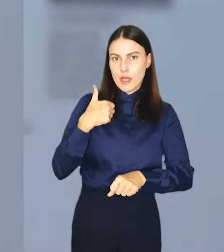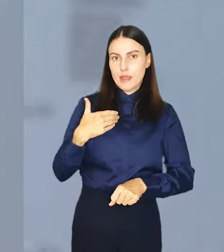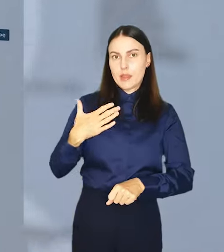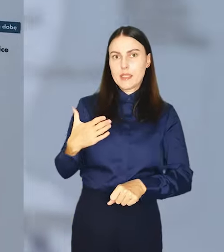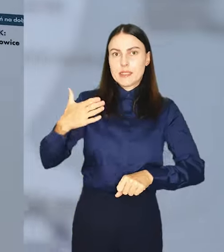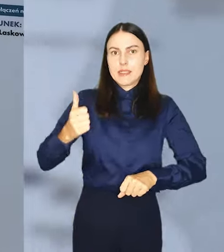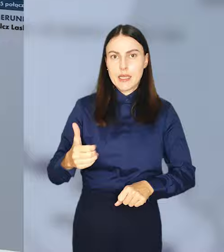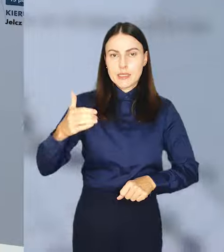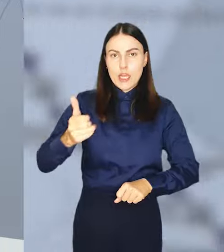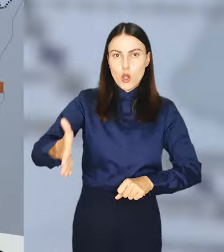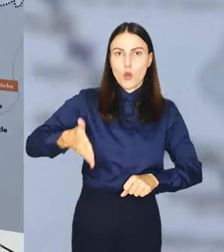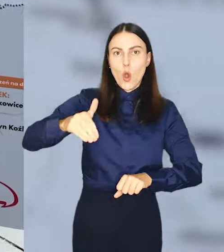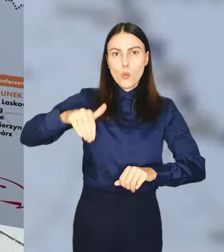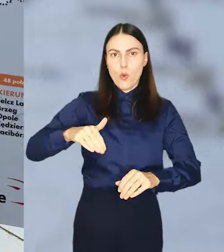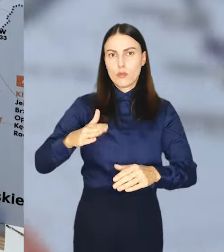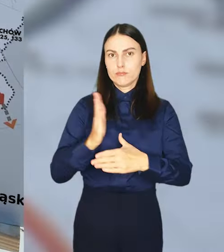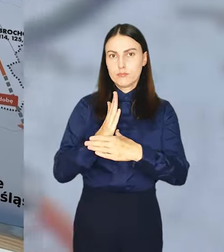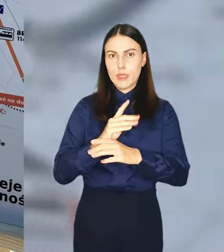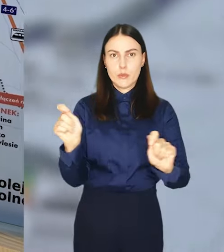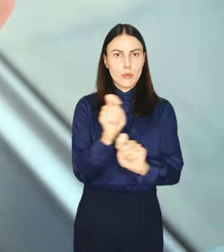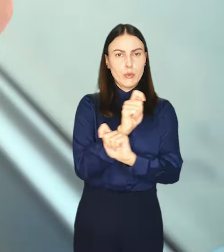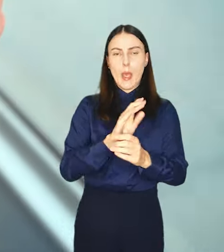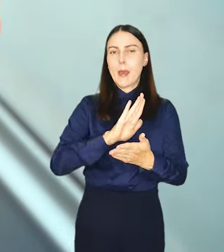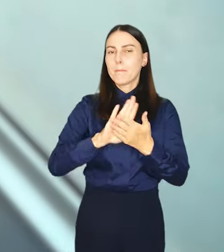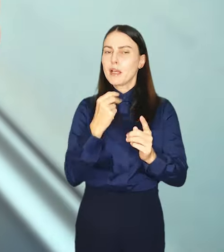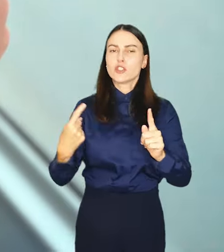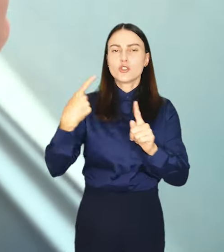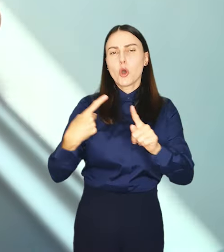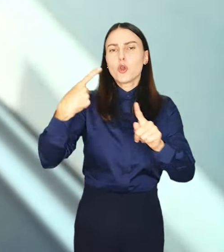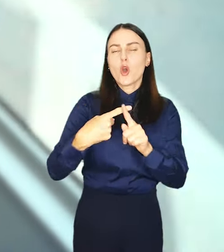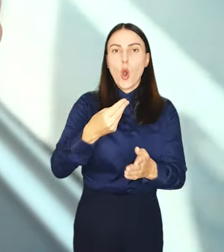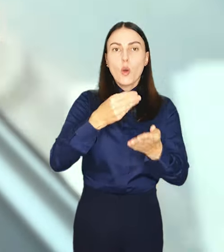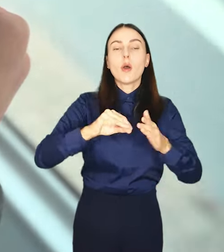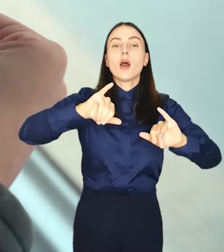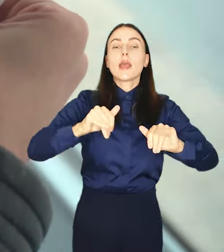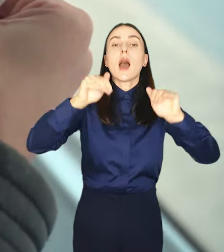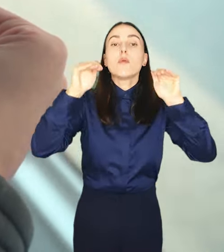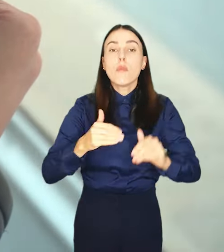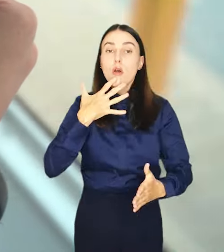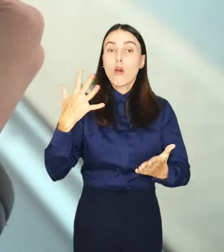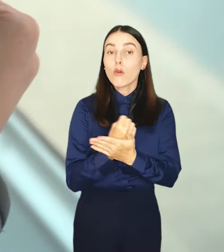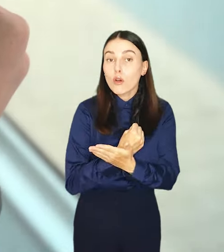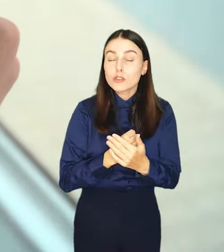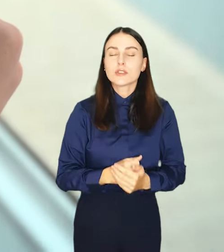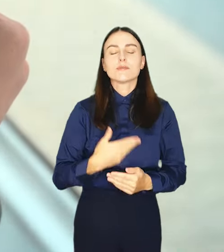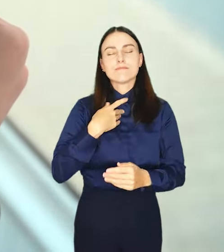kolejowych, pomiędzy którymi mogą podróżować bez dodatkowych opłat. Jak z tej możliwości skorzystać?